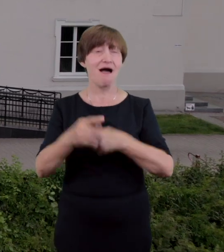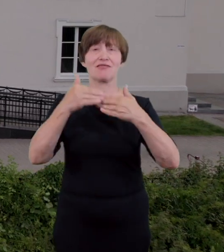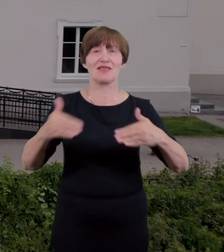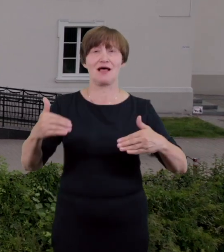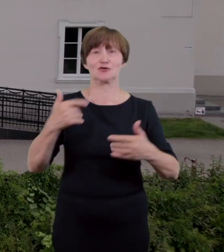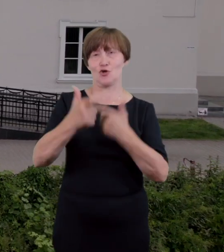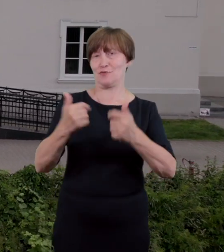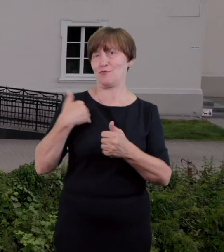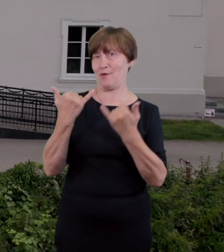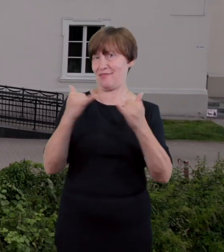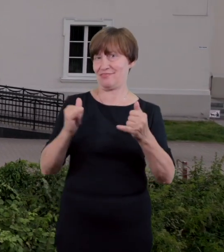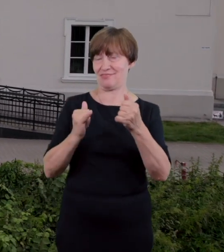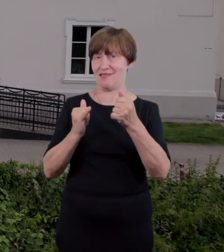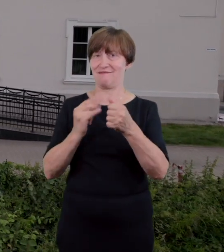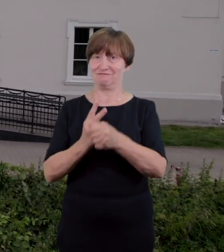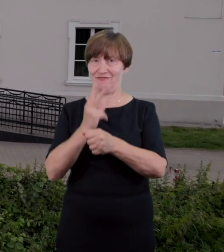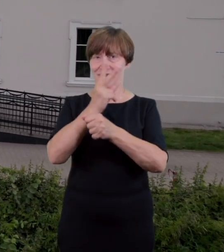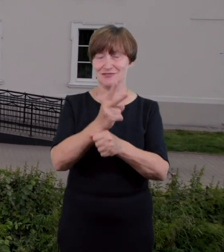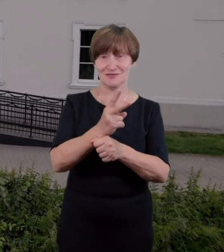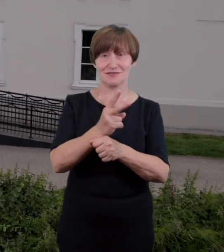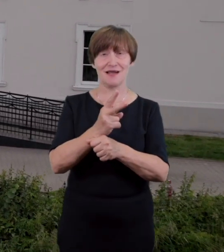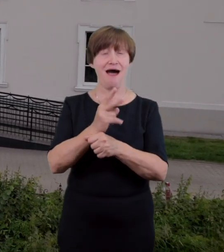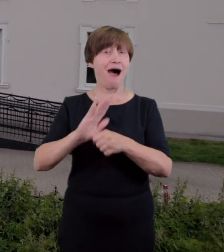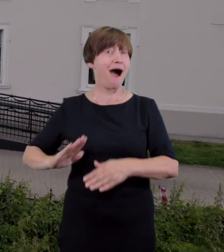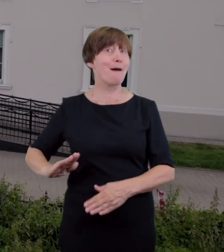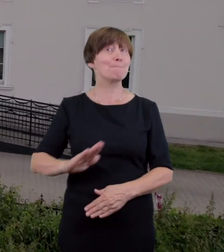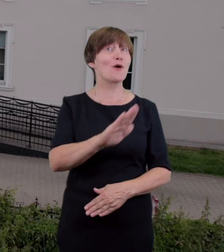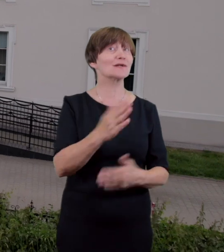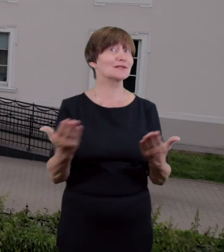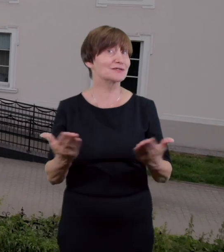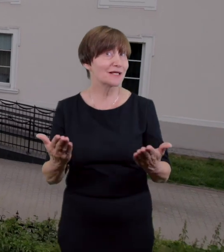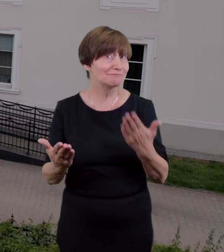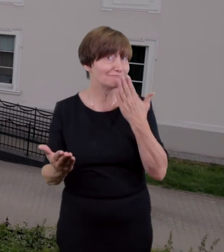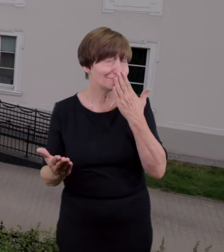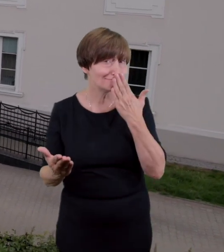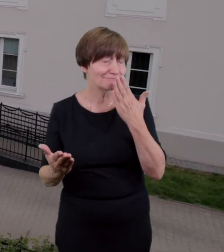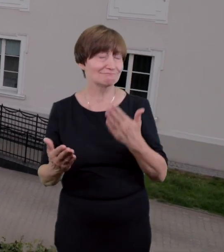inwalidzkich które znajduje się po lewej stronie wejścia głównego tuż przy rzece